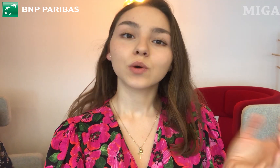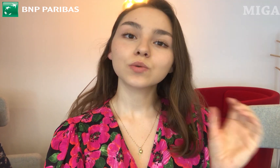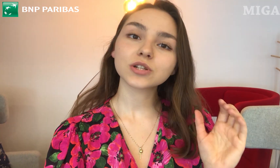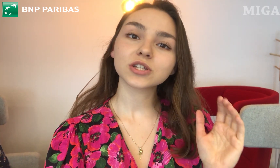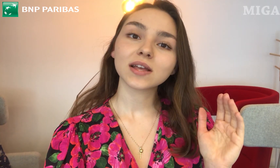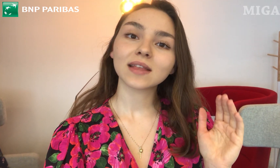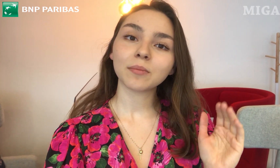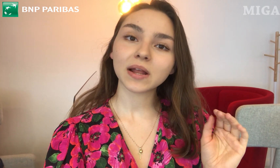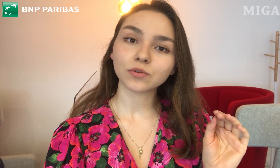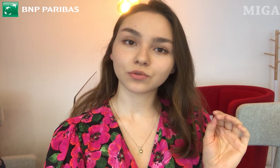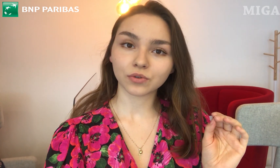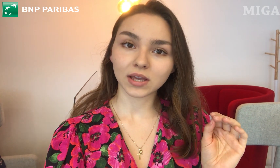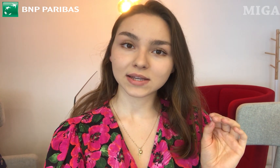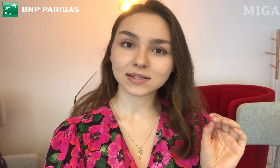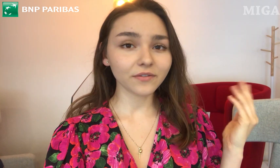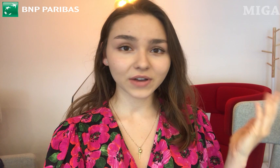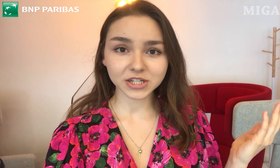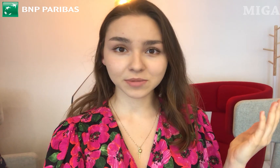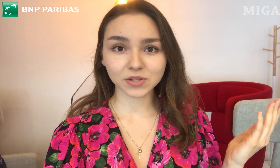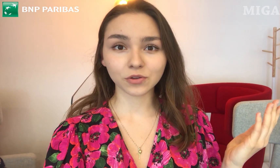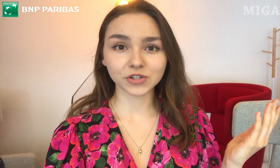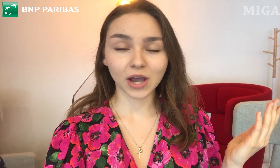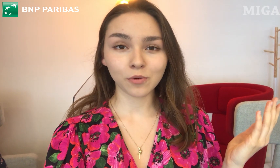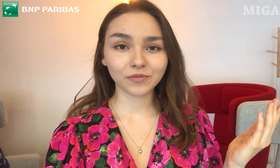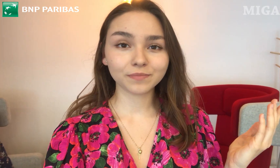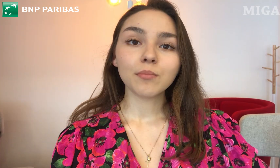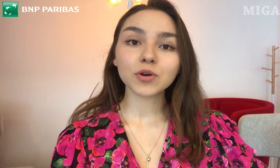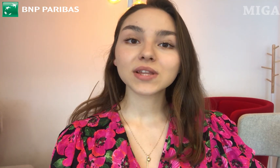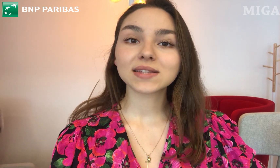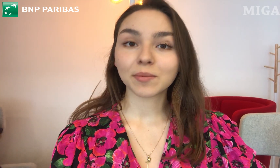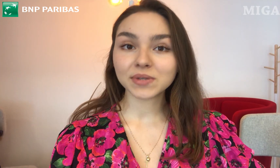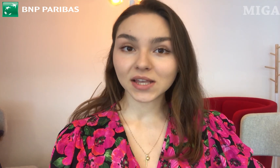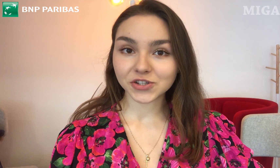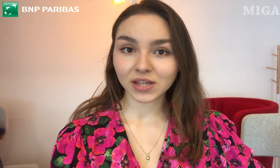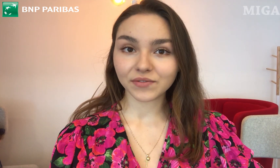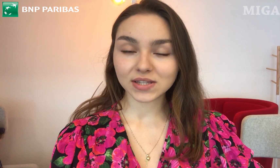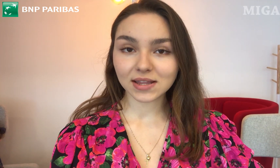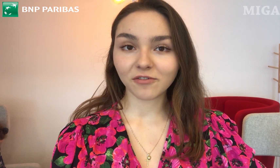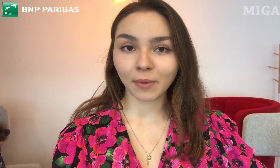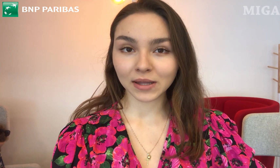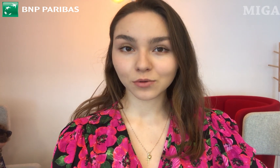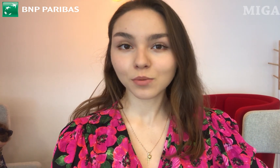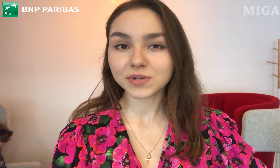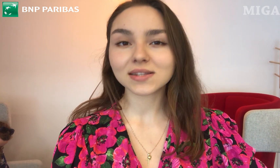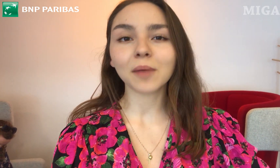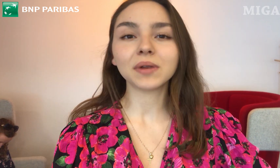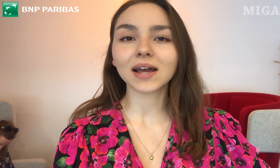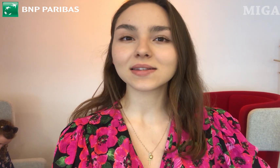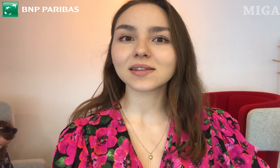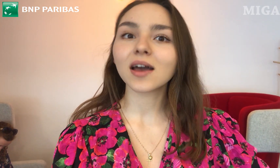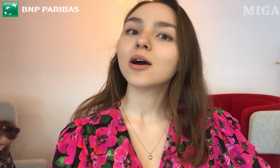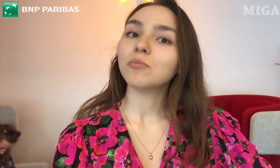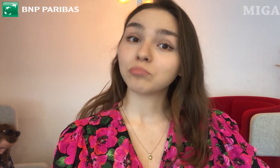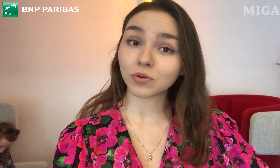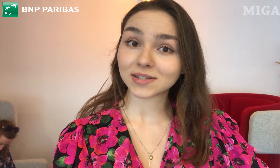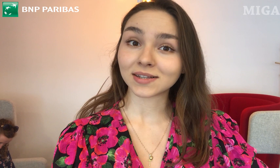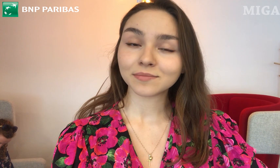użyć tabletu, który jest w każdym z oddziałów. Można zapisać się na wizytę w Banku przez aplikację Booksy.